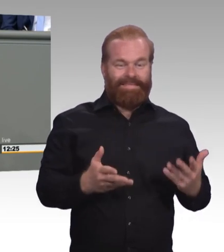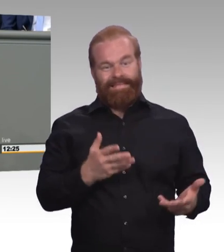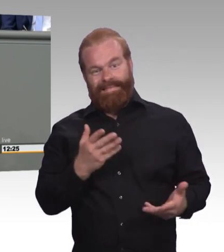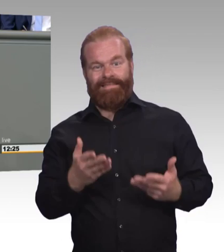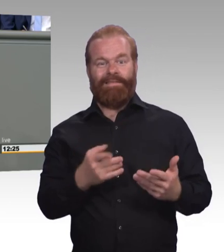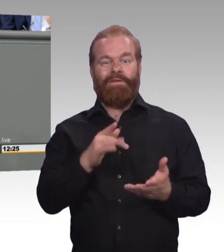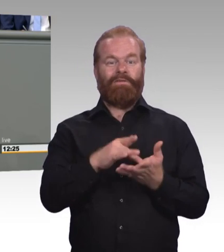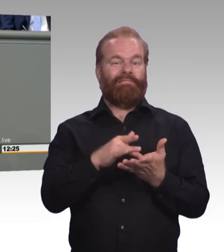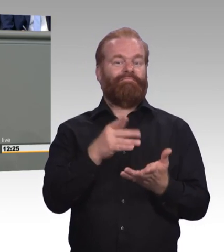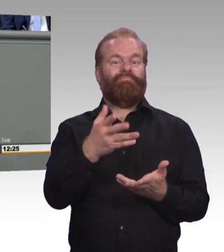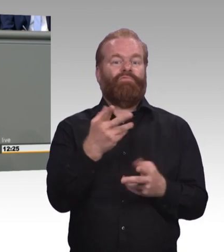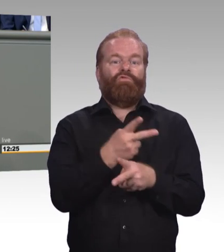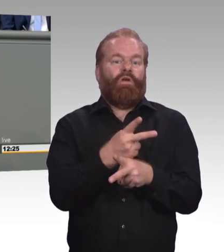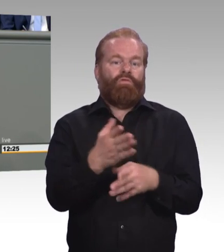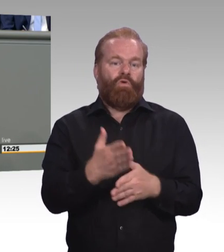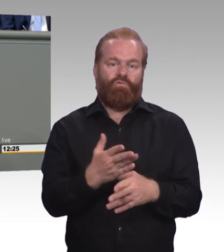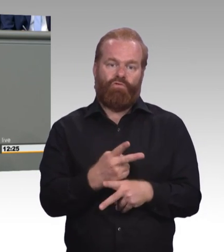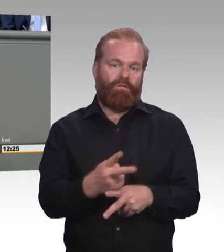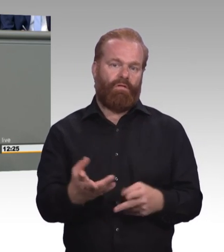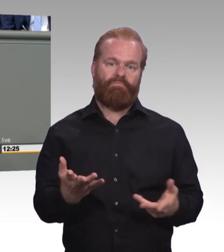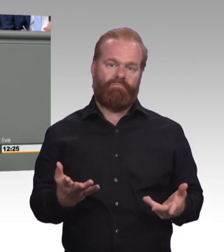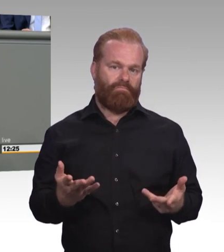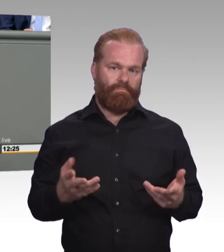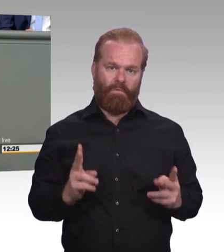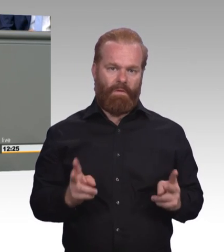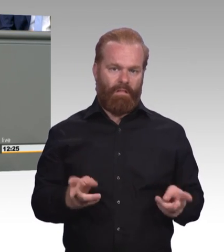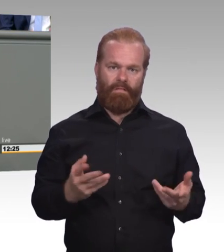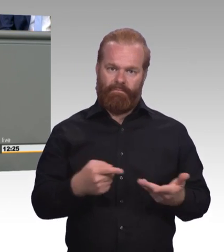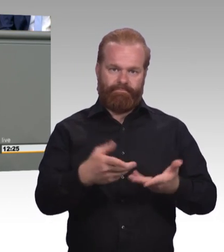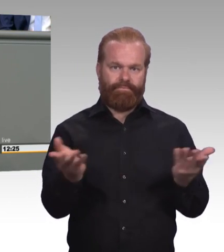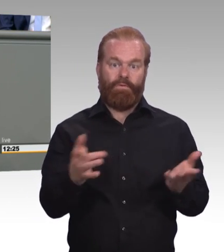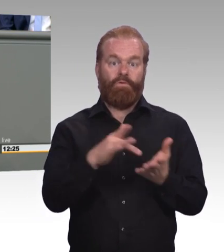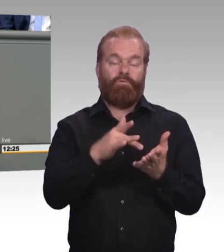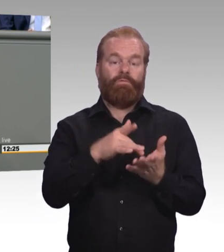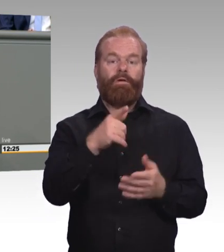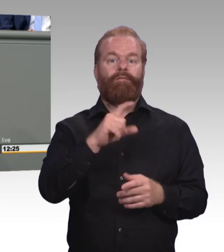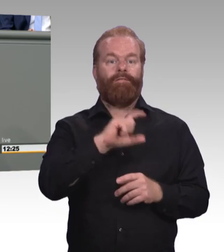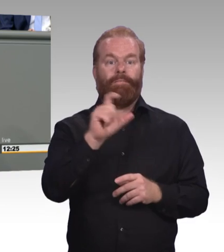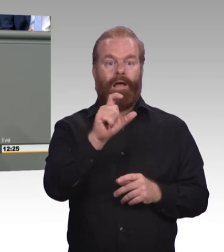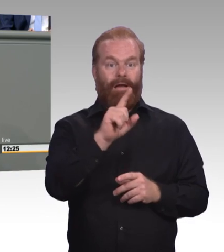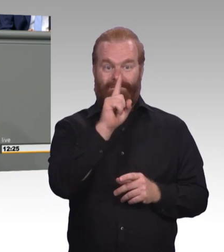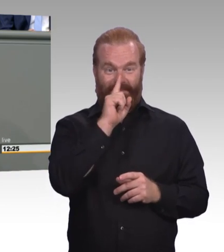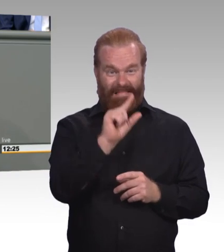mehr finden können. Jetzt will ich damit keineswegs die Einführung von einer Mindestausbildungsvergütung in Frage stellen,